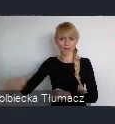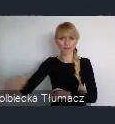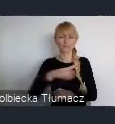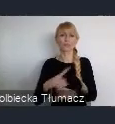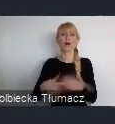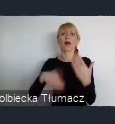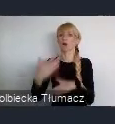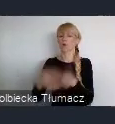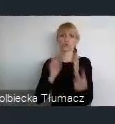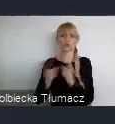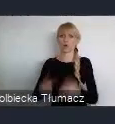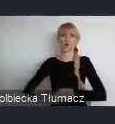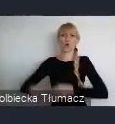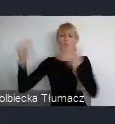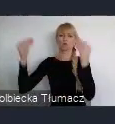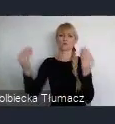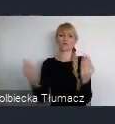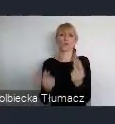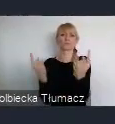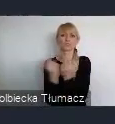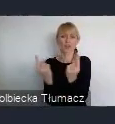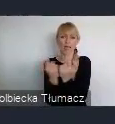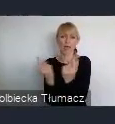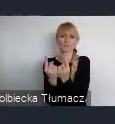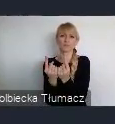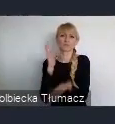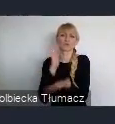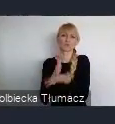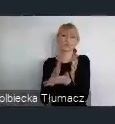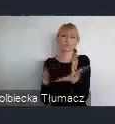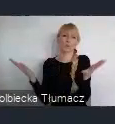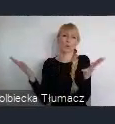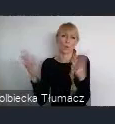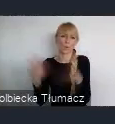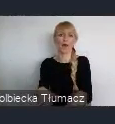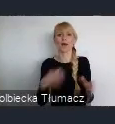I w okresie już lat 90, praktycznie to co tutaj było,